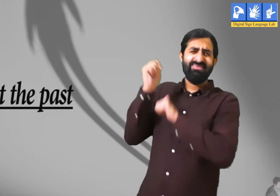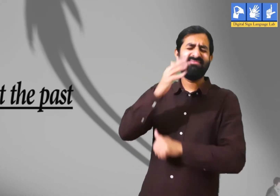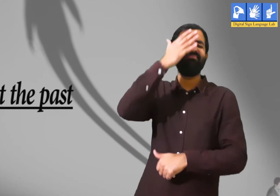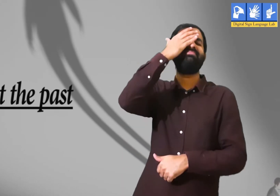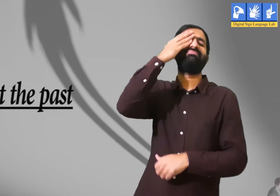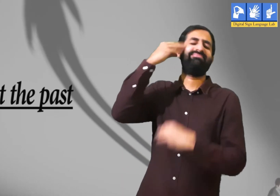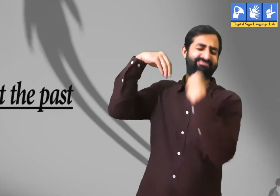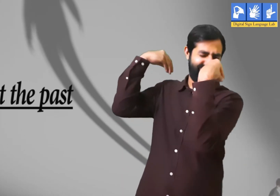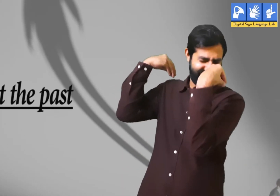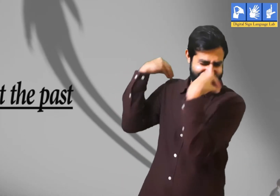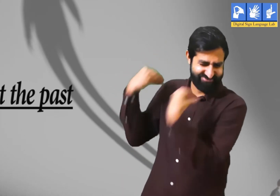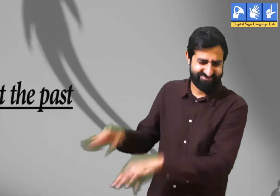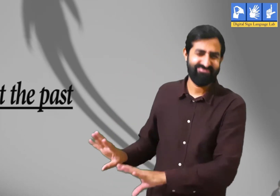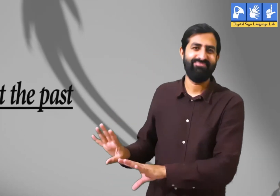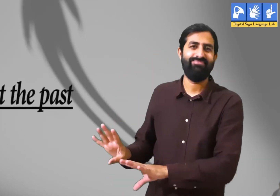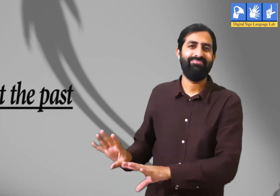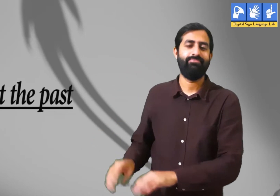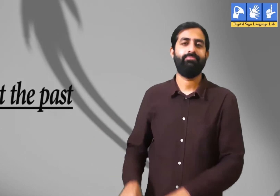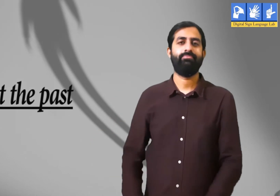अतीत को भुलाना।